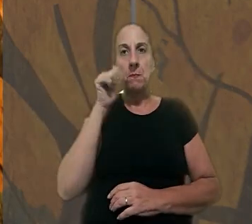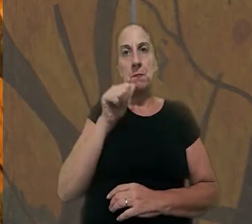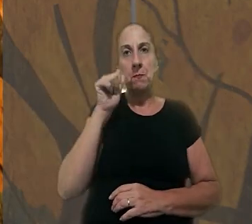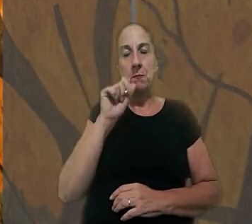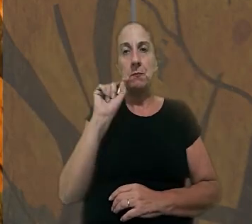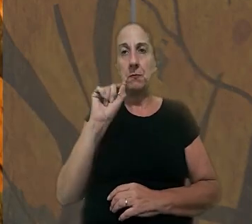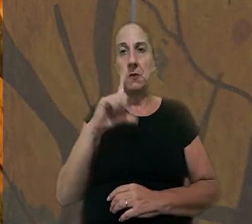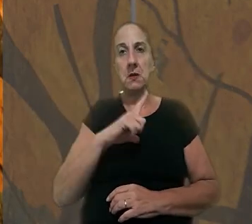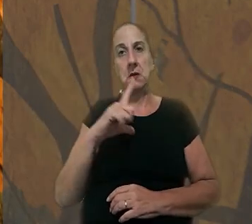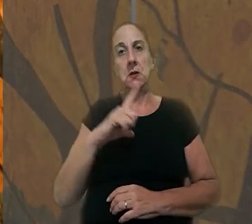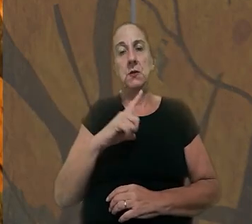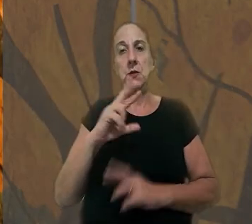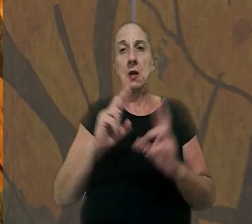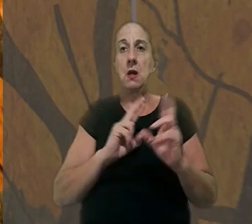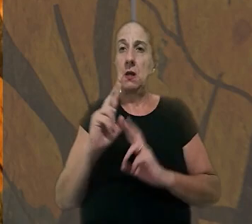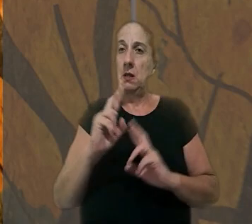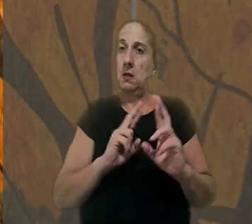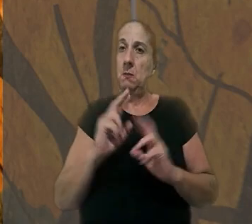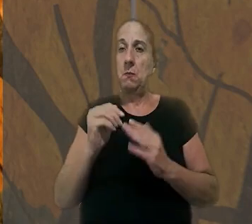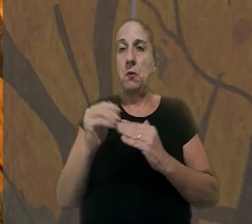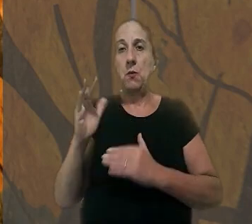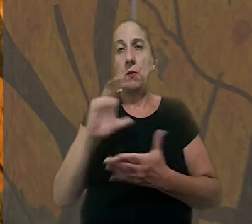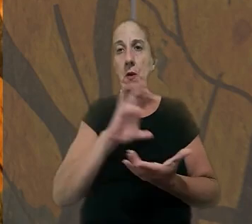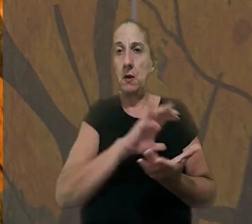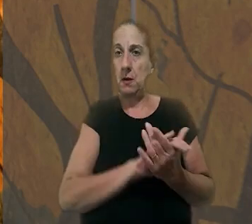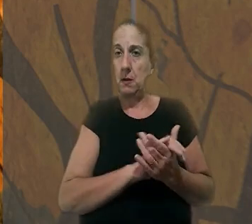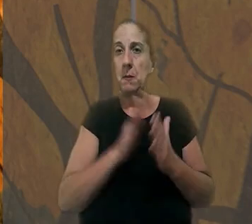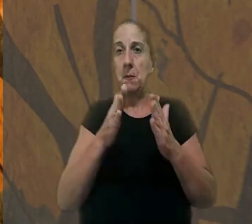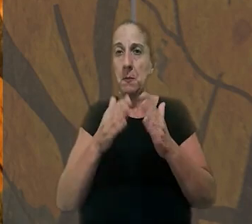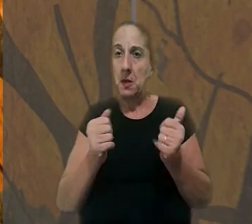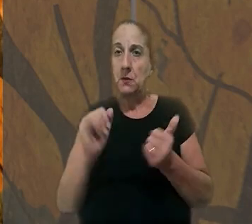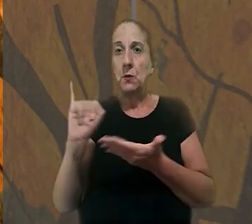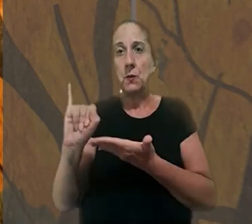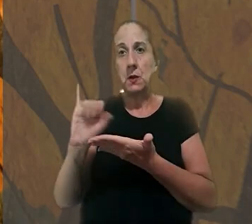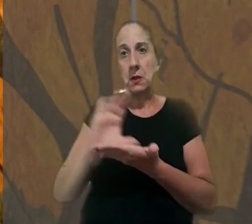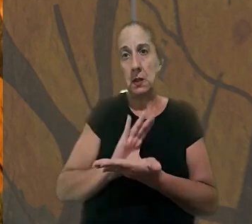uma mulher com quem a vítima mantinha um relacionamento extraconjugal pediu indenização